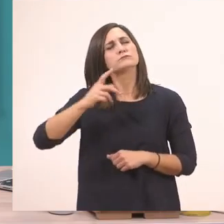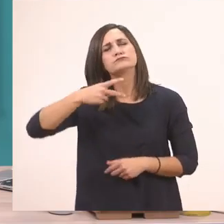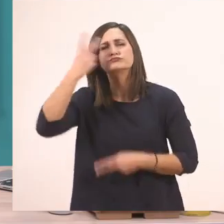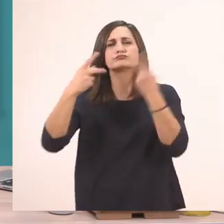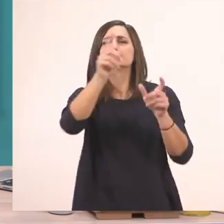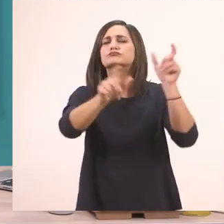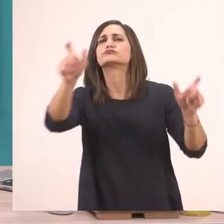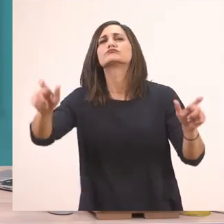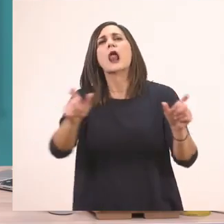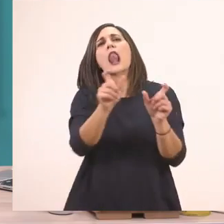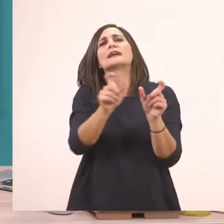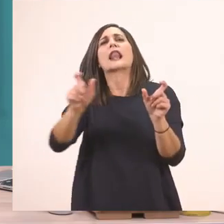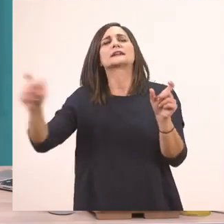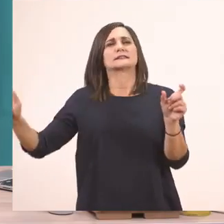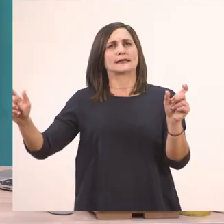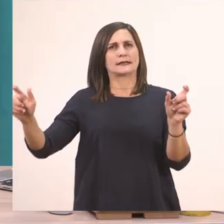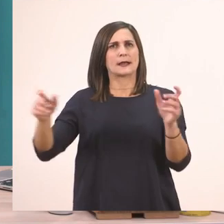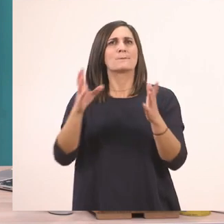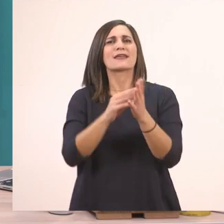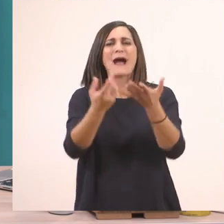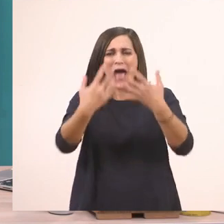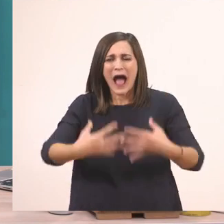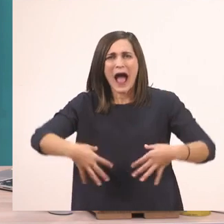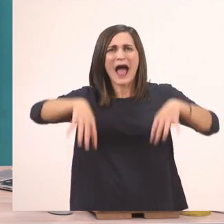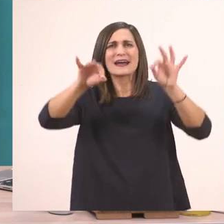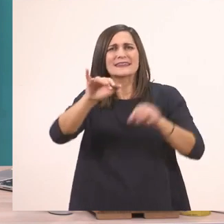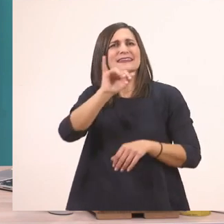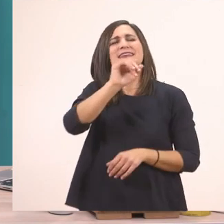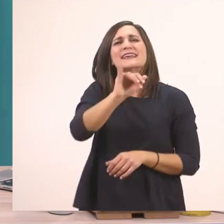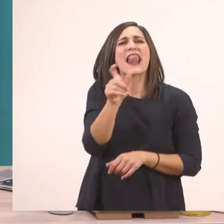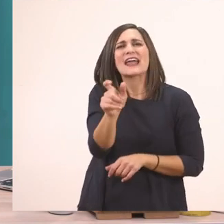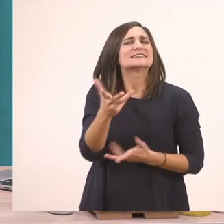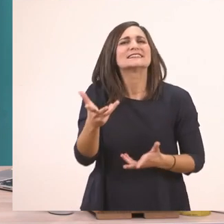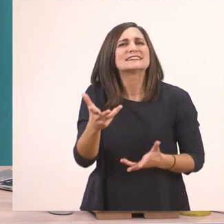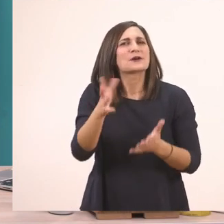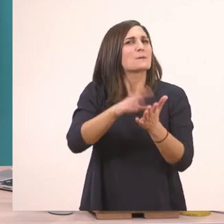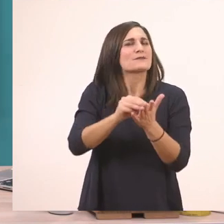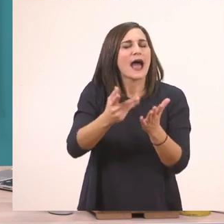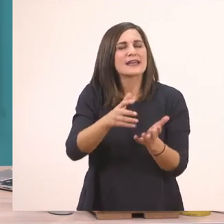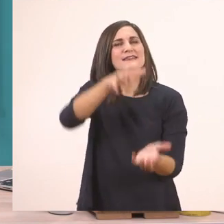Ας βρούμε μία λεξούλα που αρχίζει από "ι". Ποια είπαμε είναι; Είπαμε είναι το "ι" του... ιπποπόταμου!